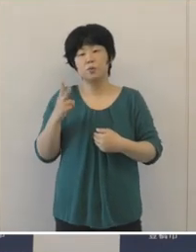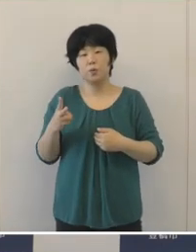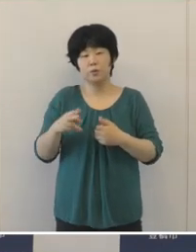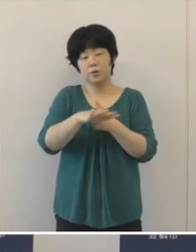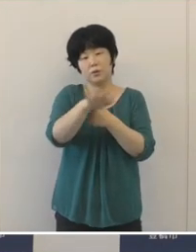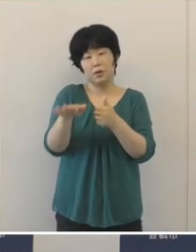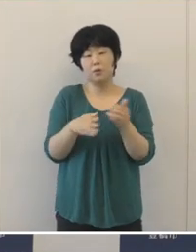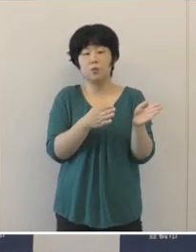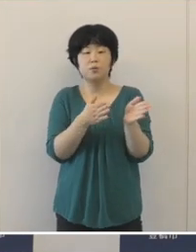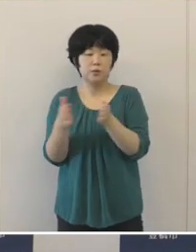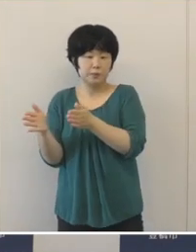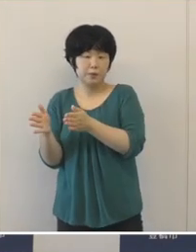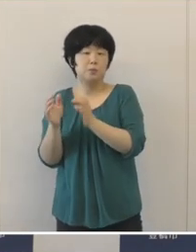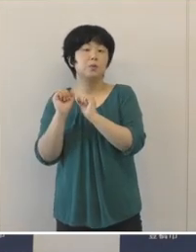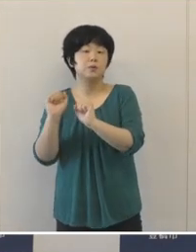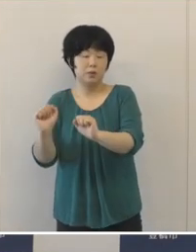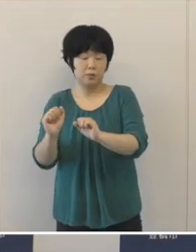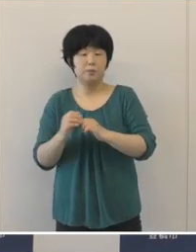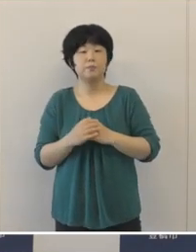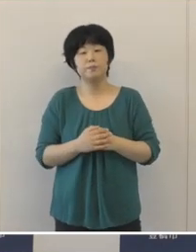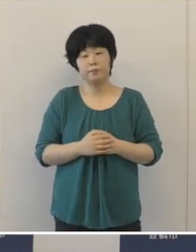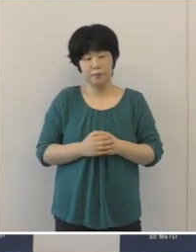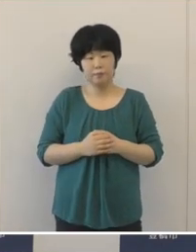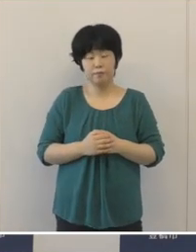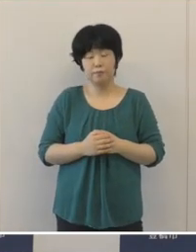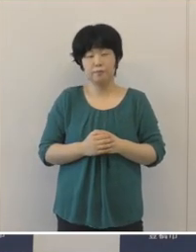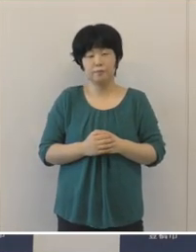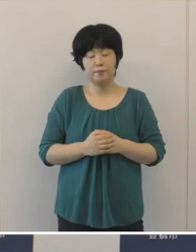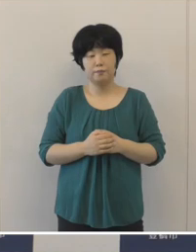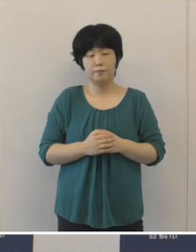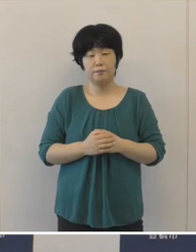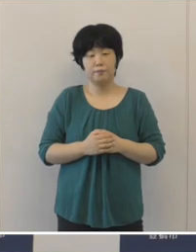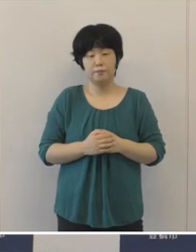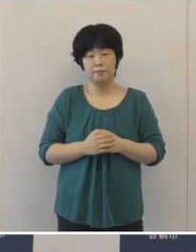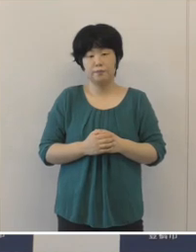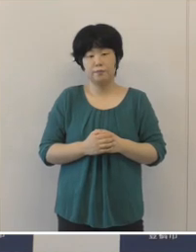さまざまな分野での積極的な事業 展開に努めました。